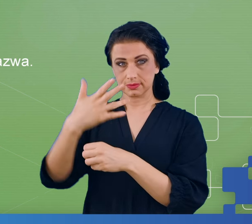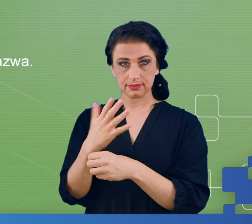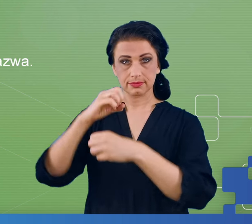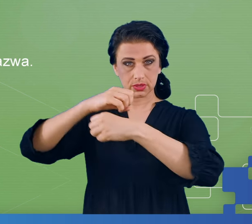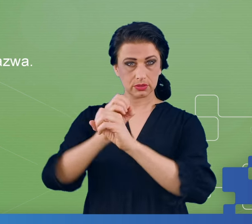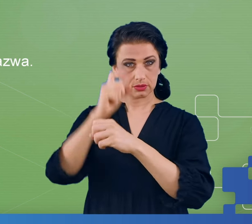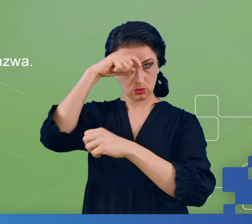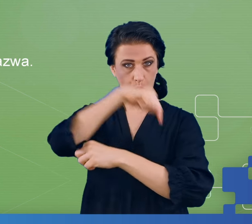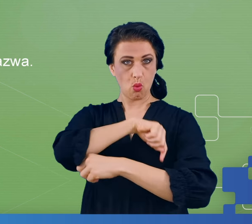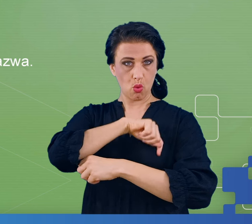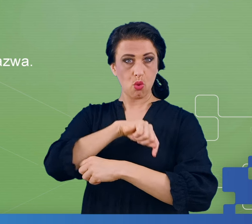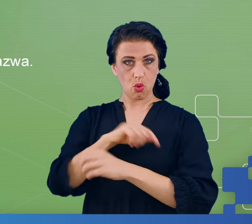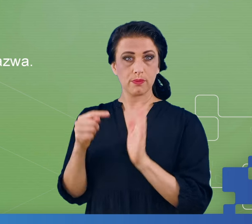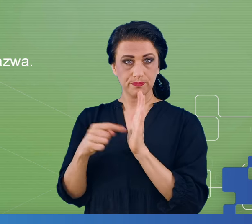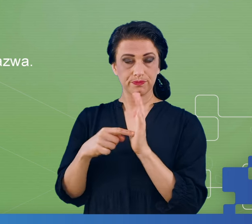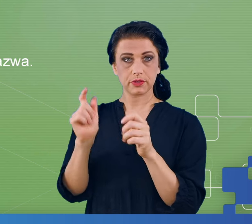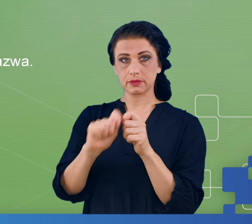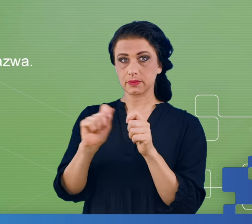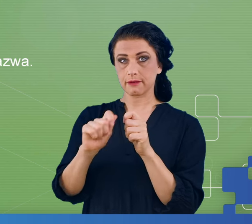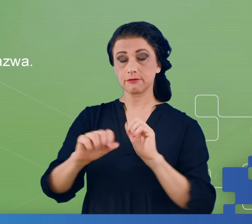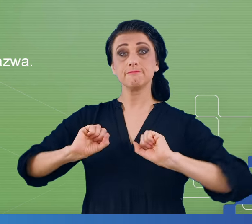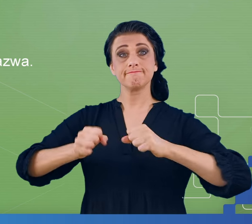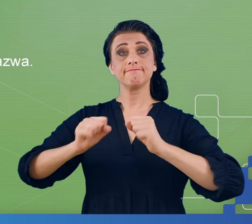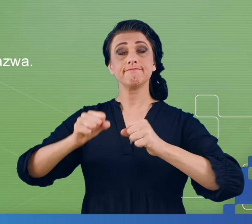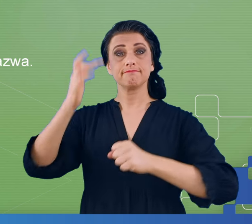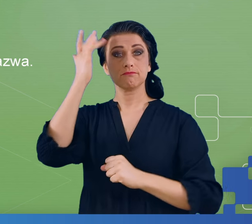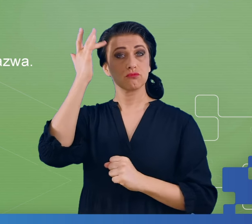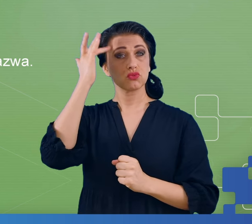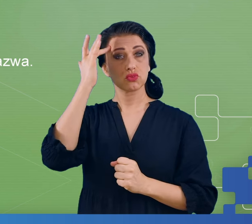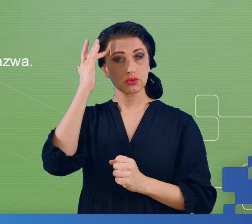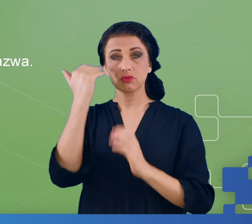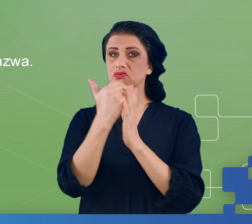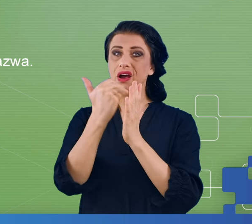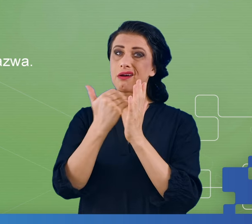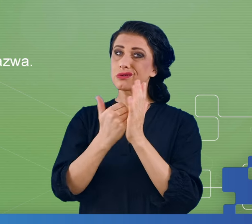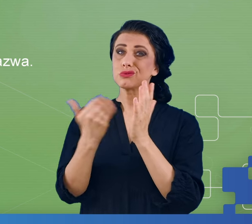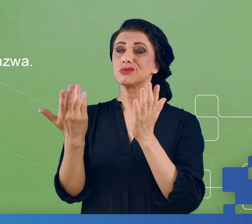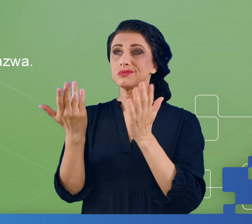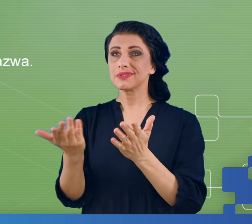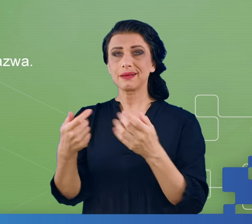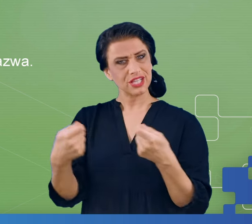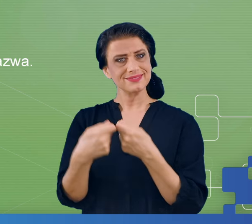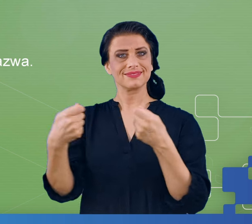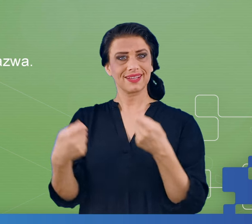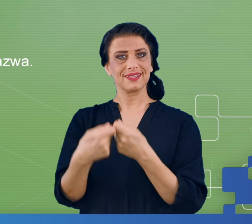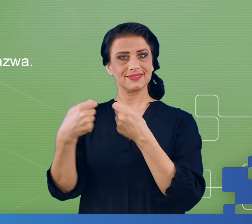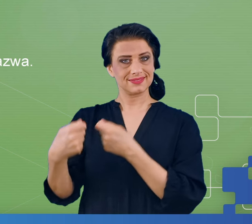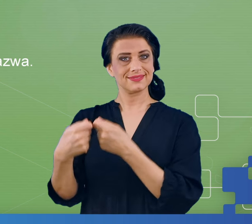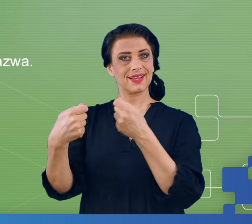tego, by sprawdzić funkcjonowanie mózgu w niesprzyjających mu warunkach, w których takie objawy charakterystyczne dla mgły